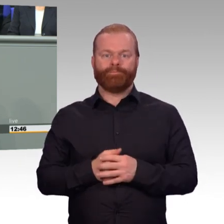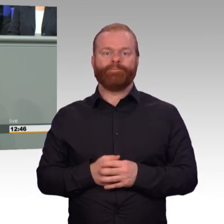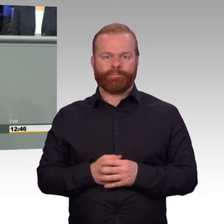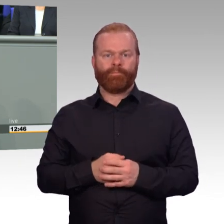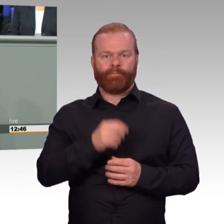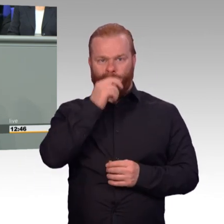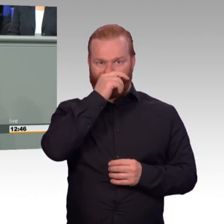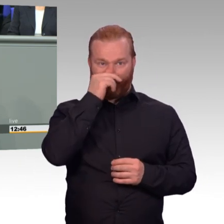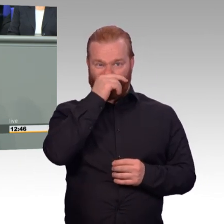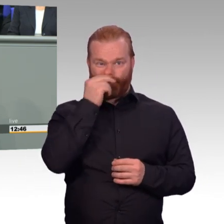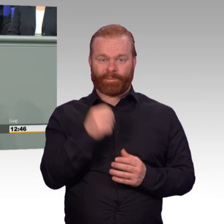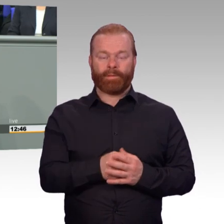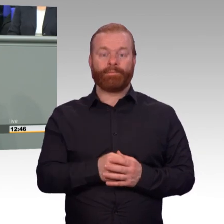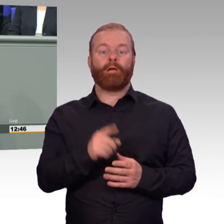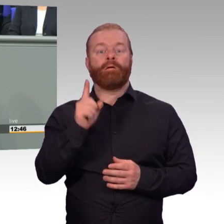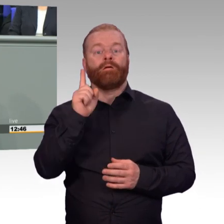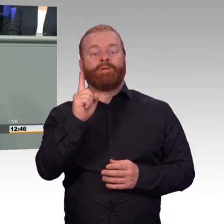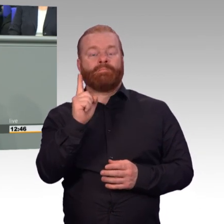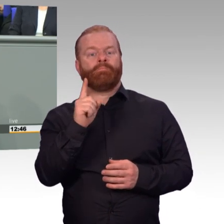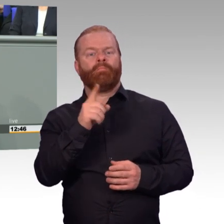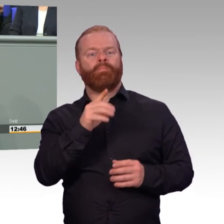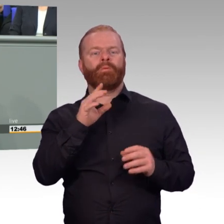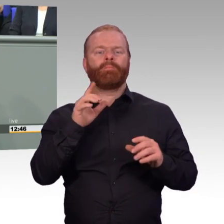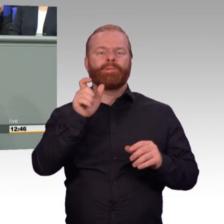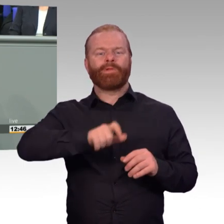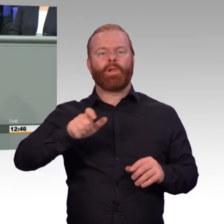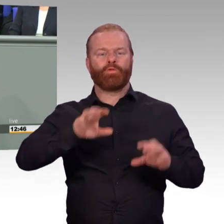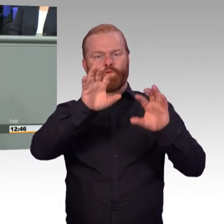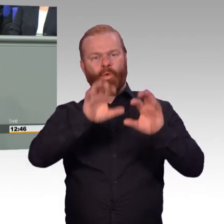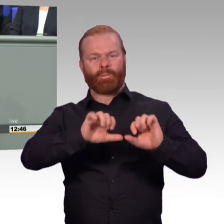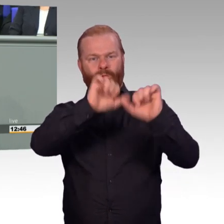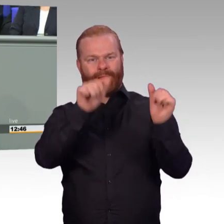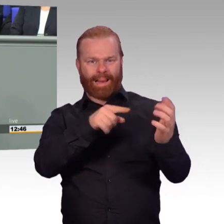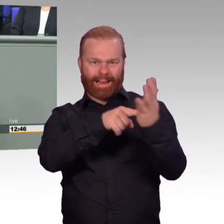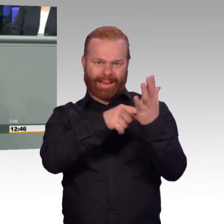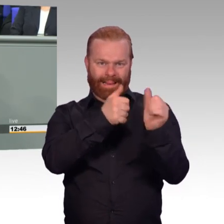und die kann sich sehen lassen. Ja, aber die Anzahl der Soldaten